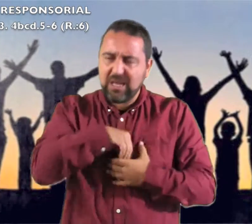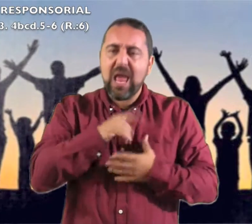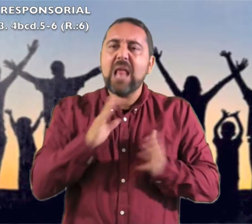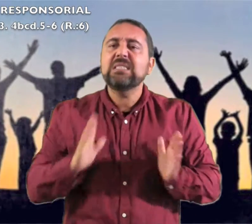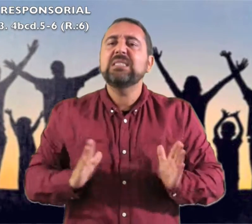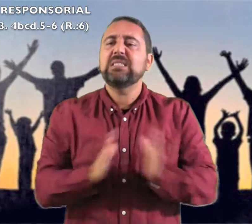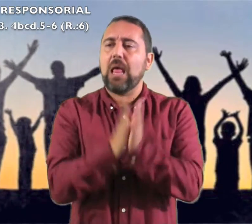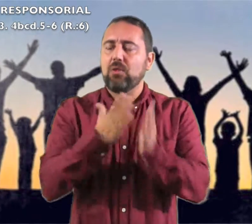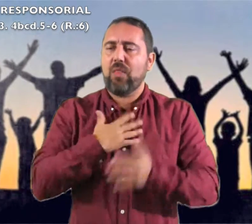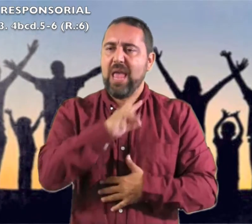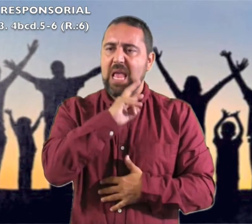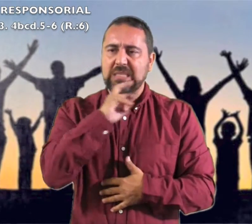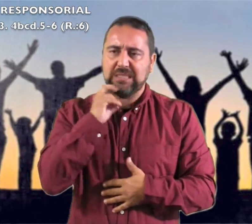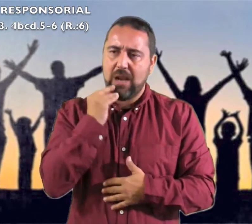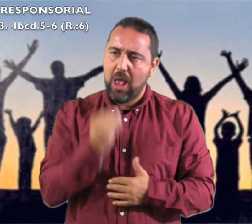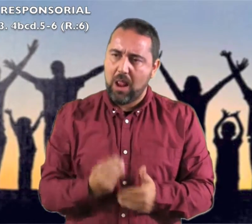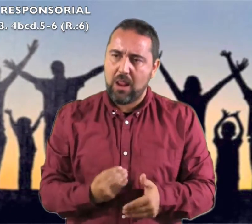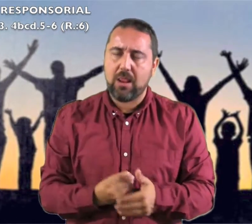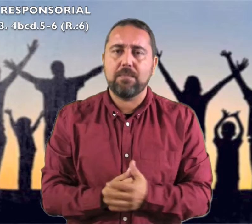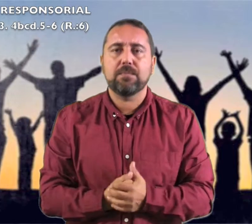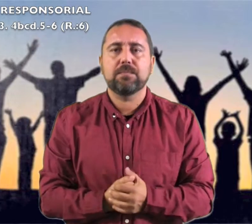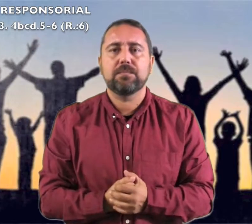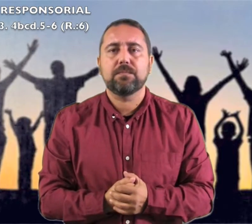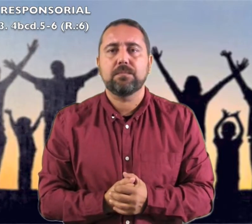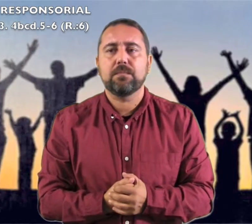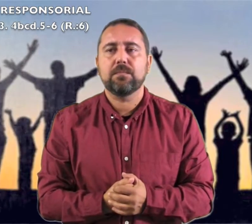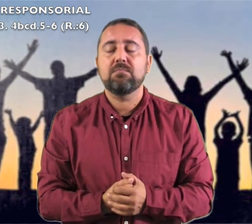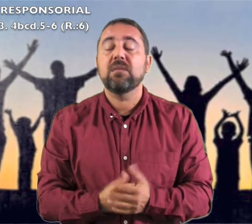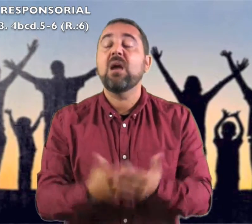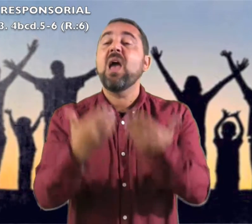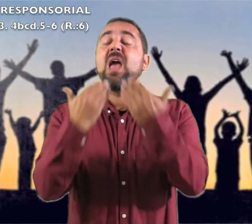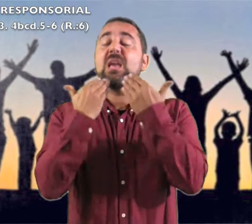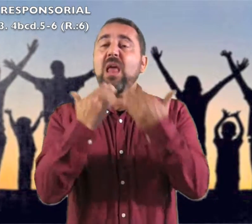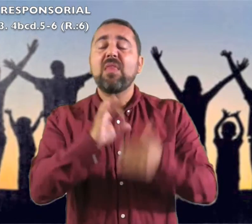el Santo de Israel."